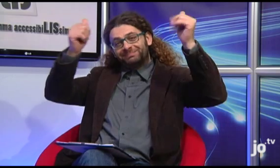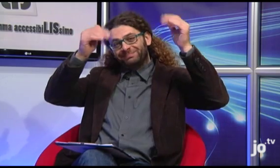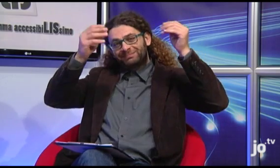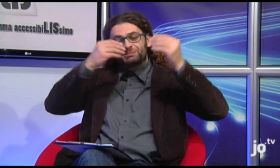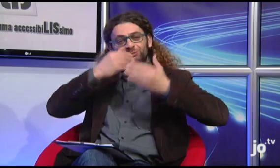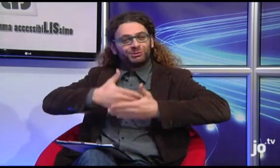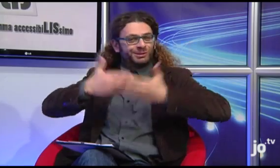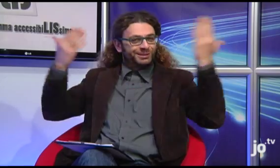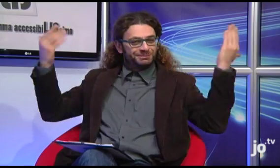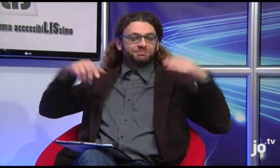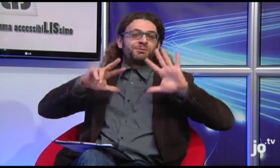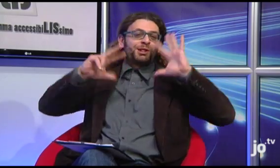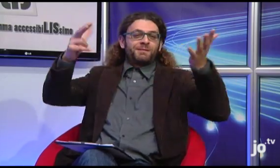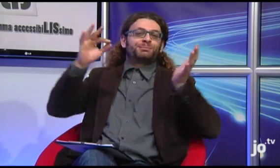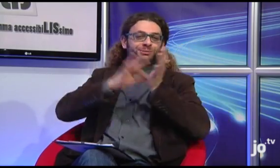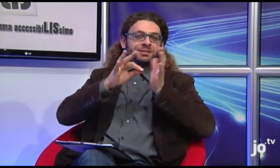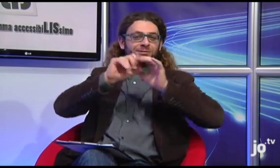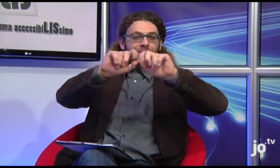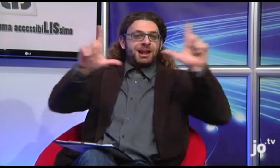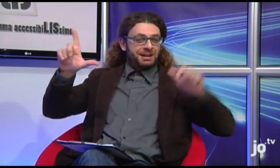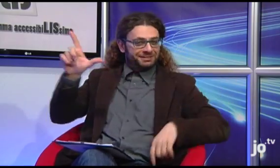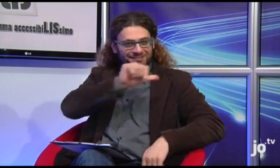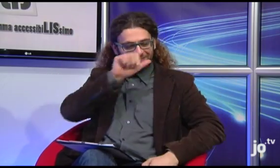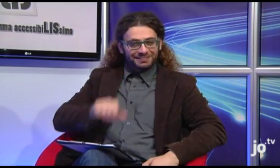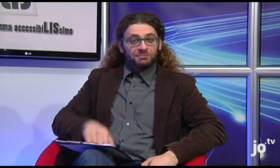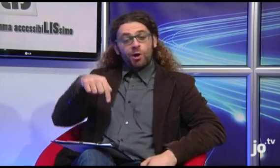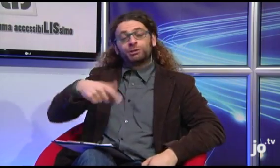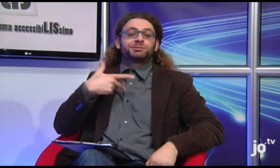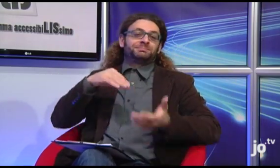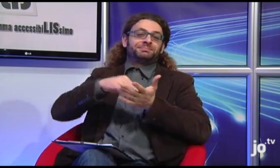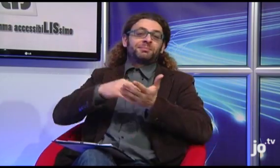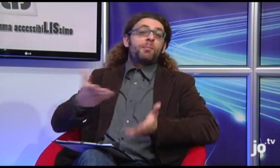Buongiorno a tutti, ben venuti all'ottava puntata di AccessibiLIssimo!